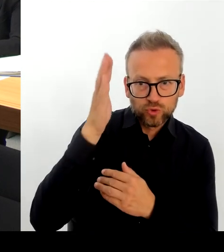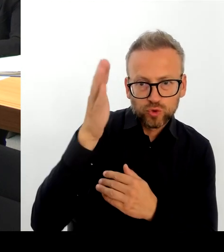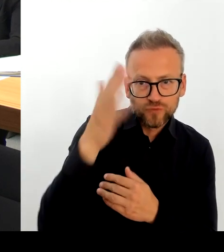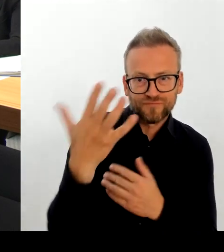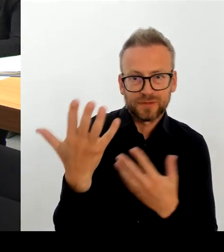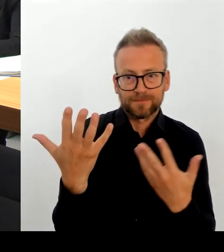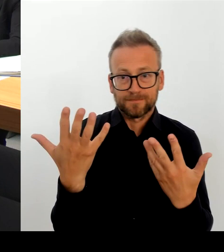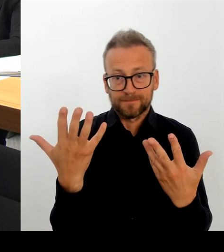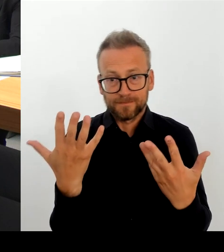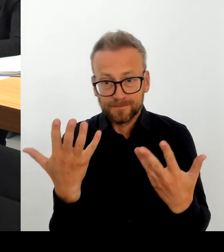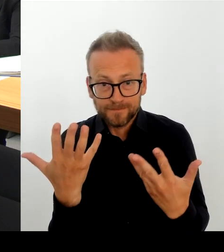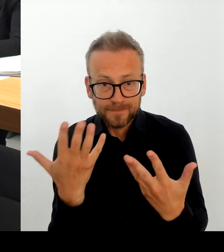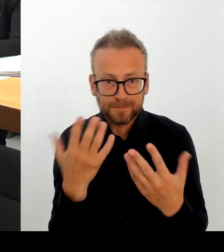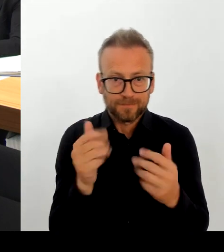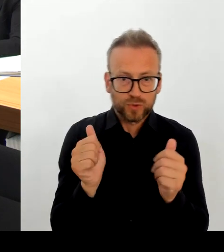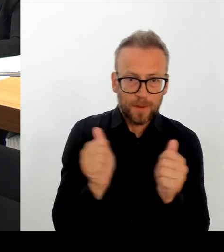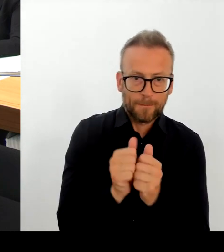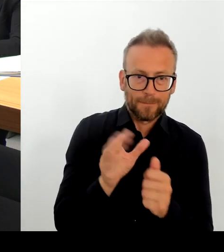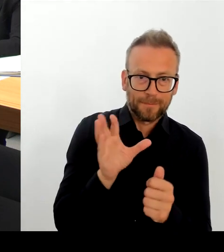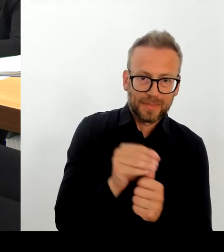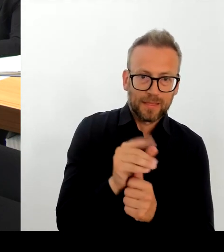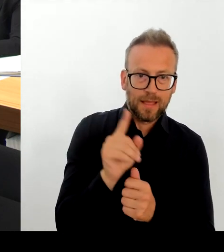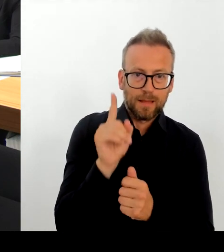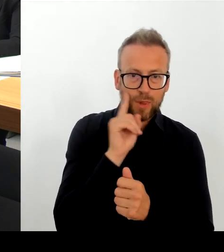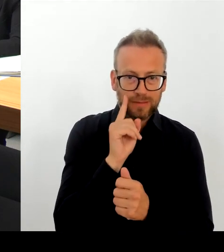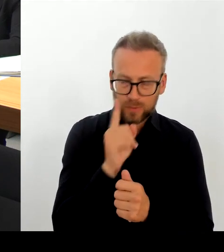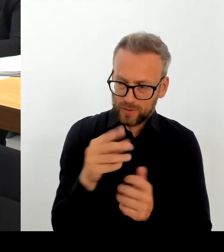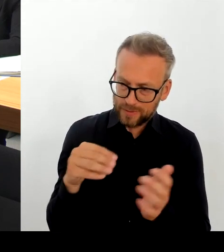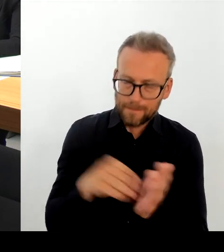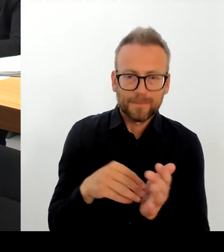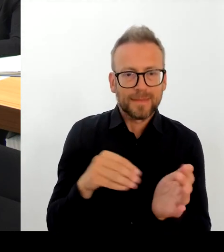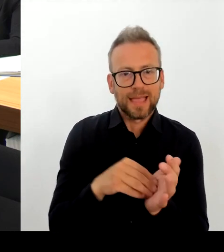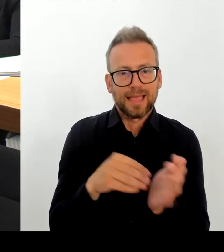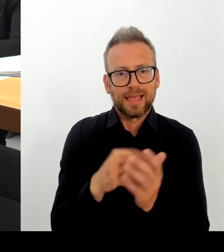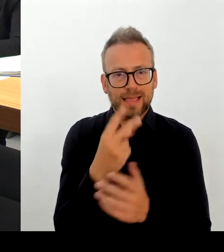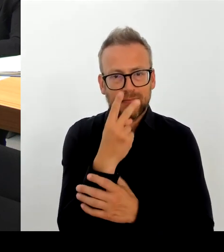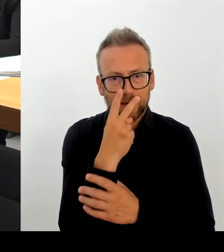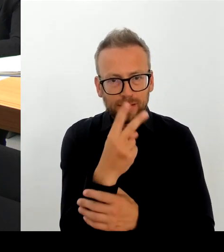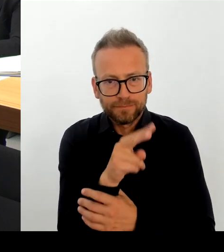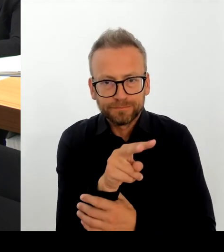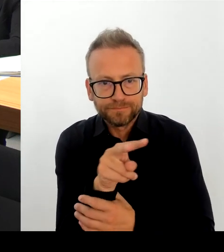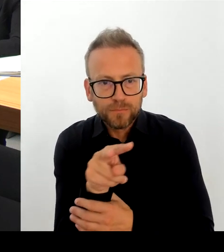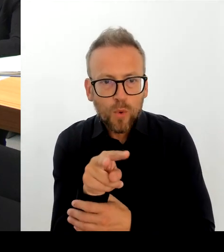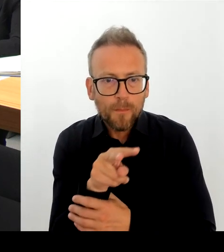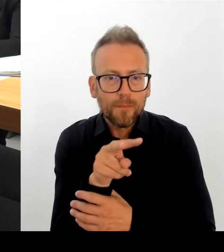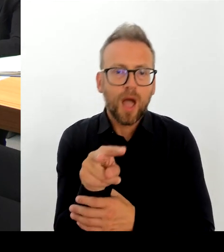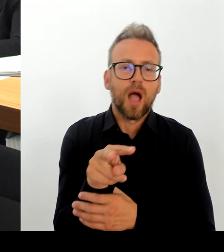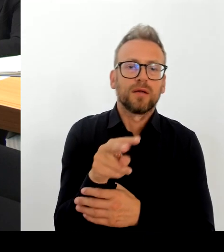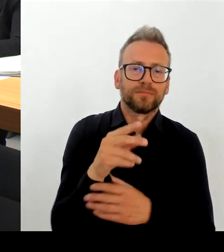Wir haben mobile Wache, eine mobile Wache, die sehr, sehr häufig dort auch direkt vor Ort steht.